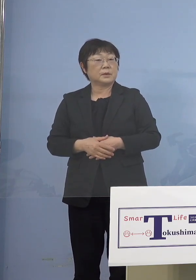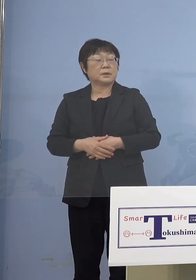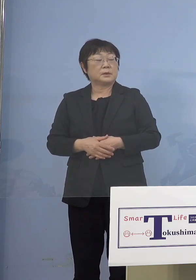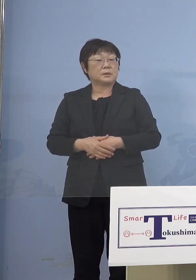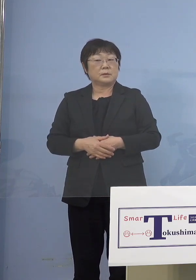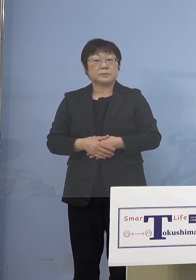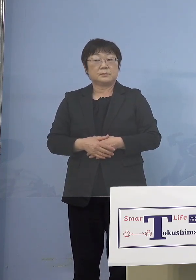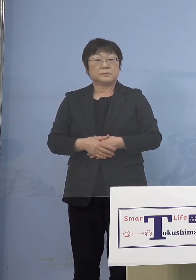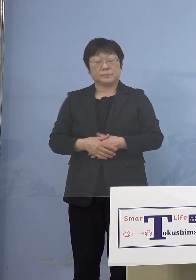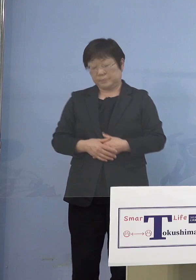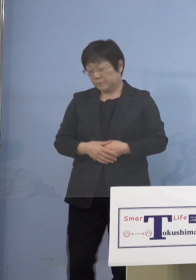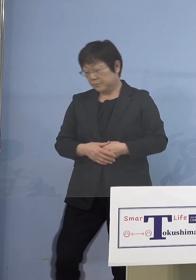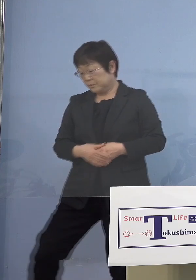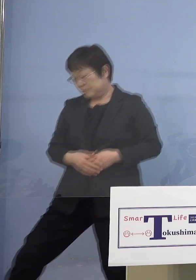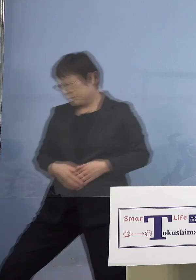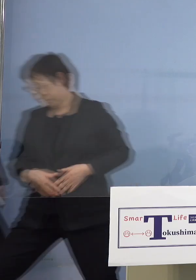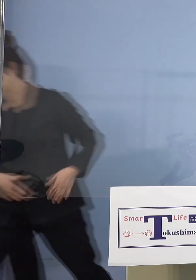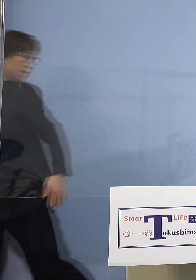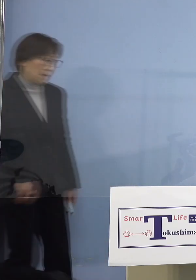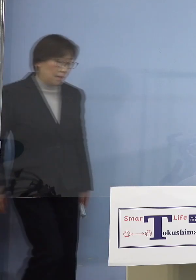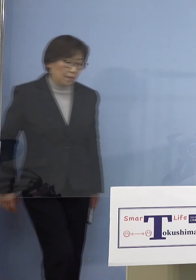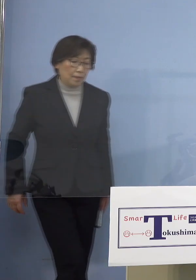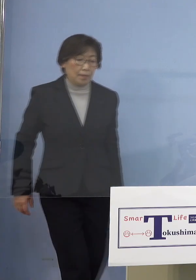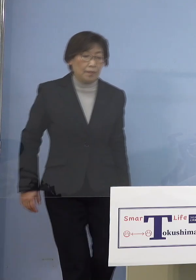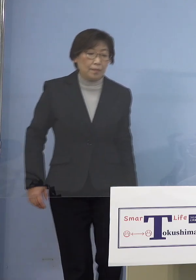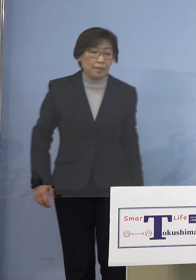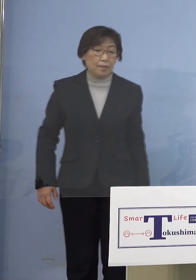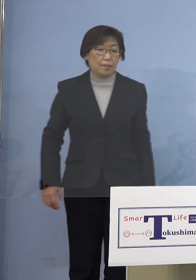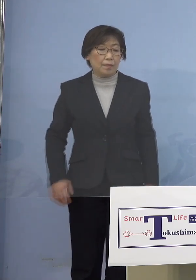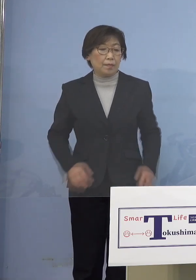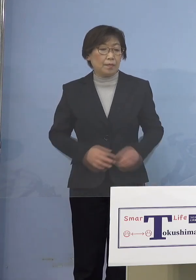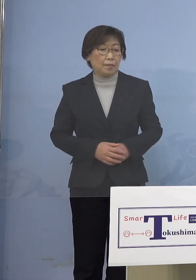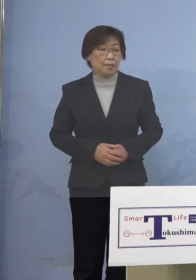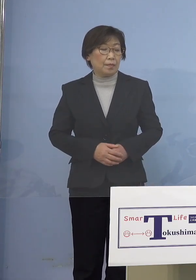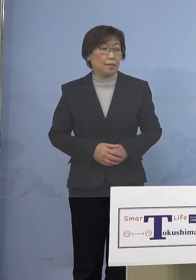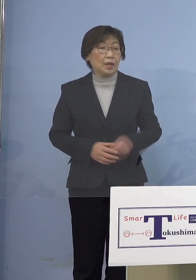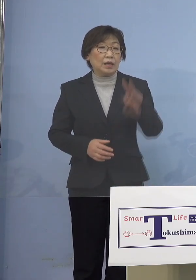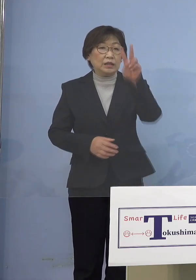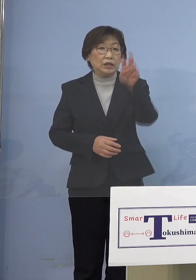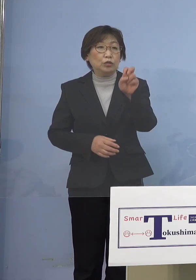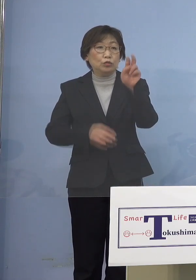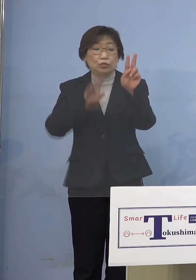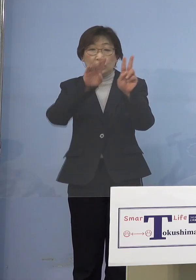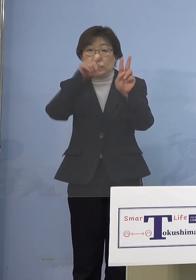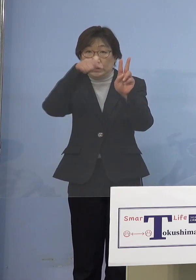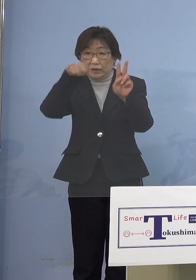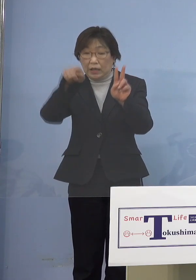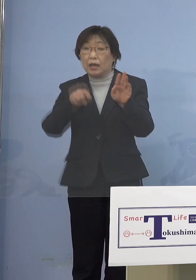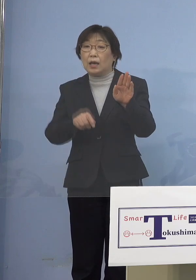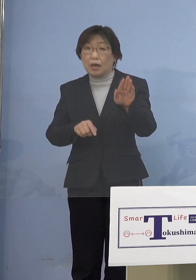このとおりですよね 22件ということで